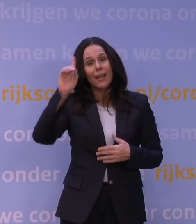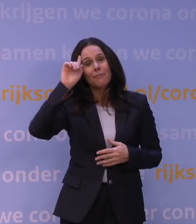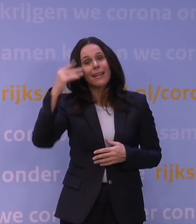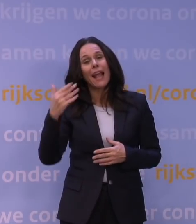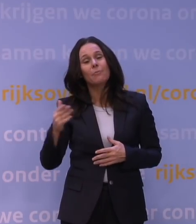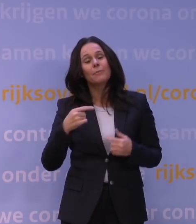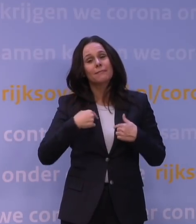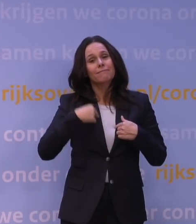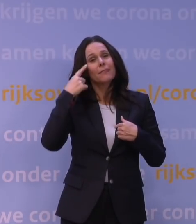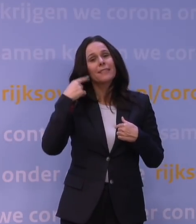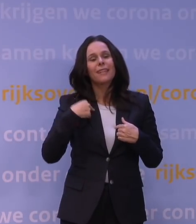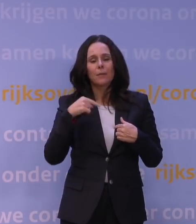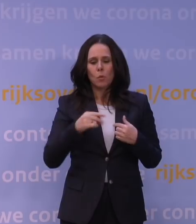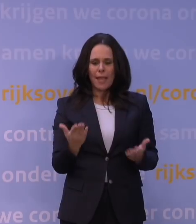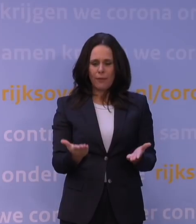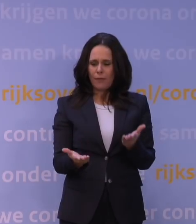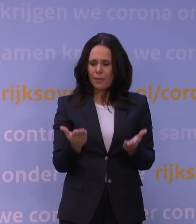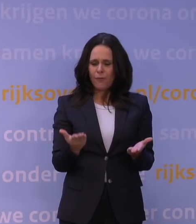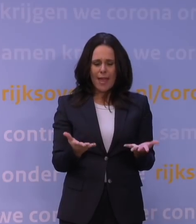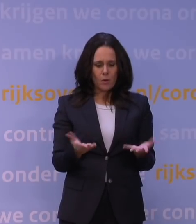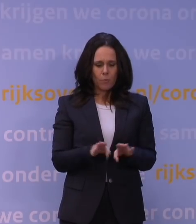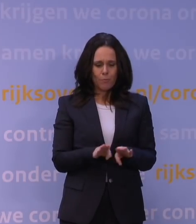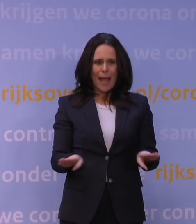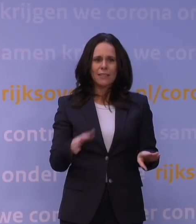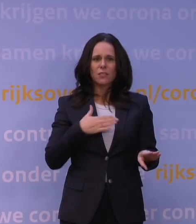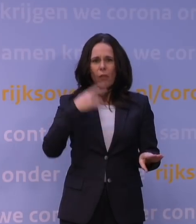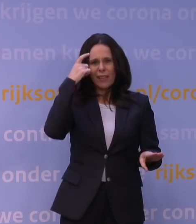dat je dit moet evalueren op grond van de kennis die je op een bepaald moment had.